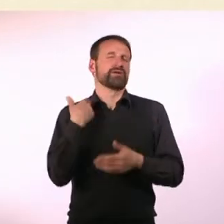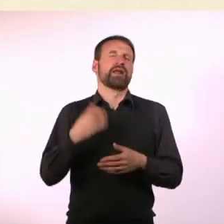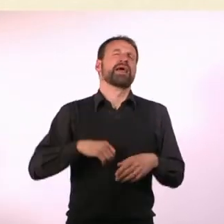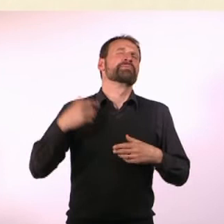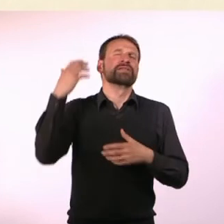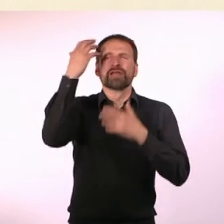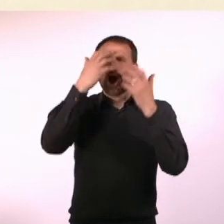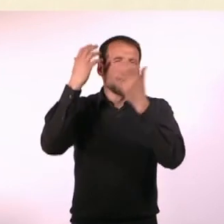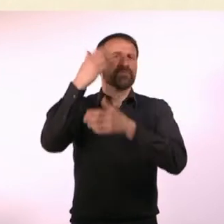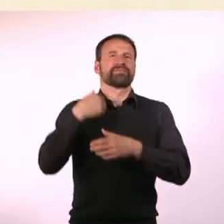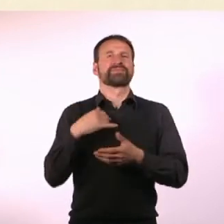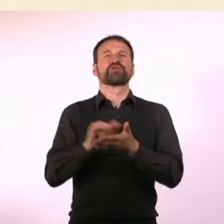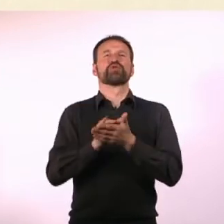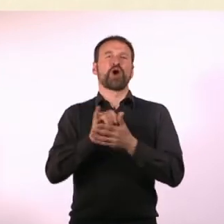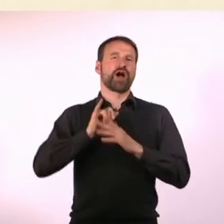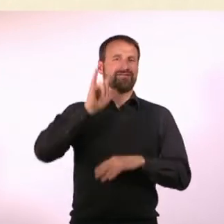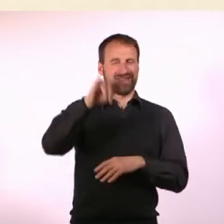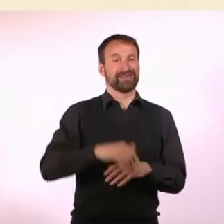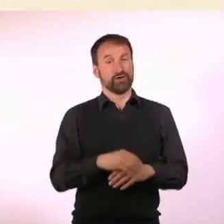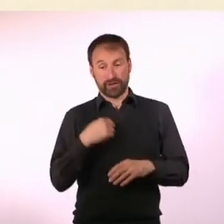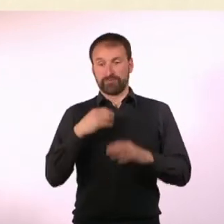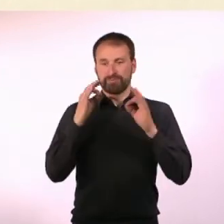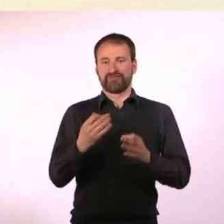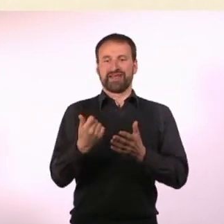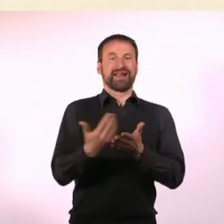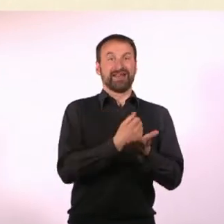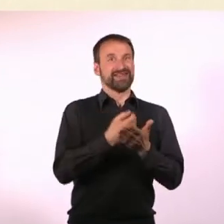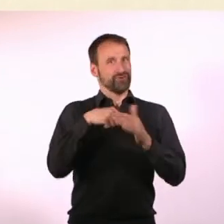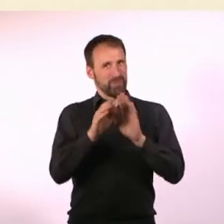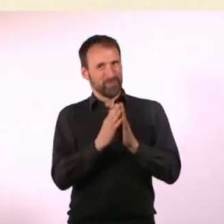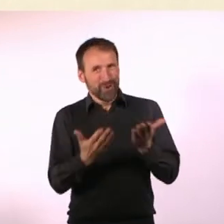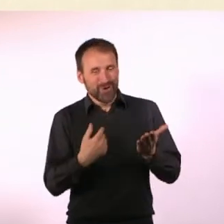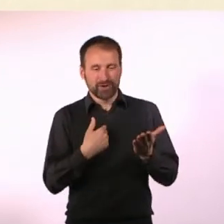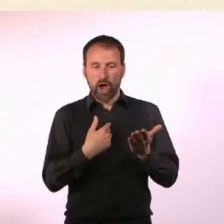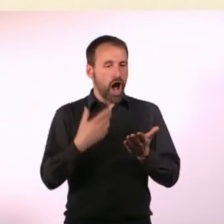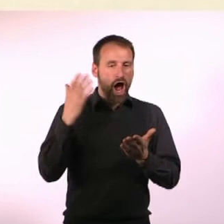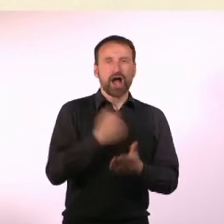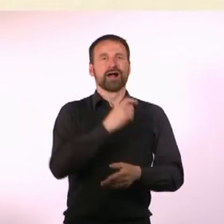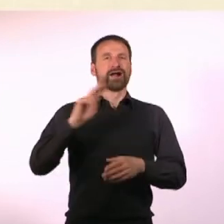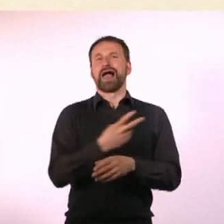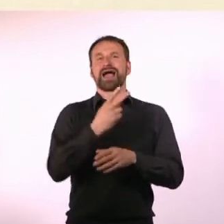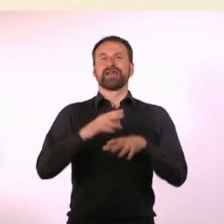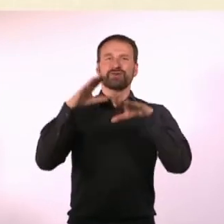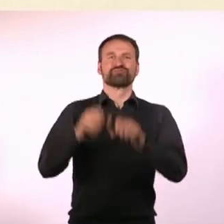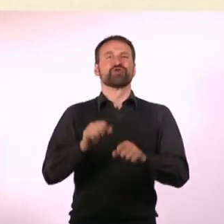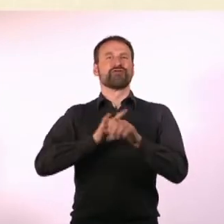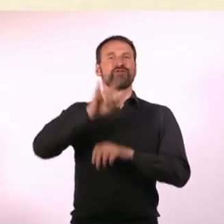Als ich plötzlich Geld hatte, vom Buch, habe ich sofort einen Flug gebucht. Habe da auch keine Sekunde drüber nachgedacht,